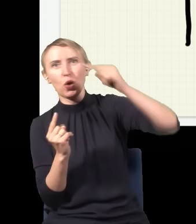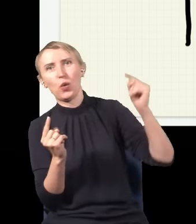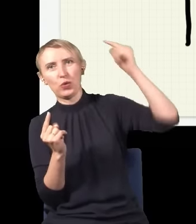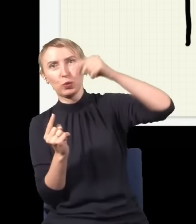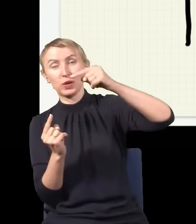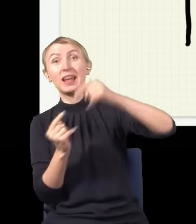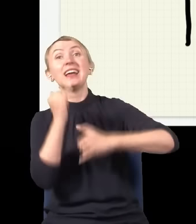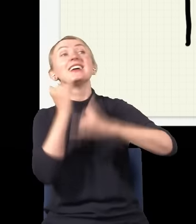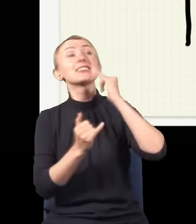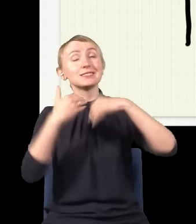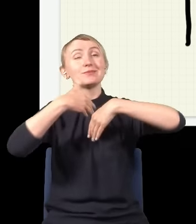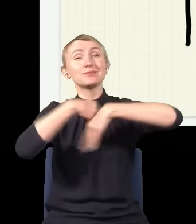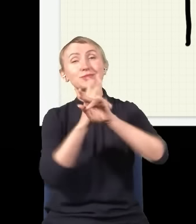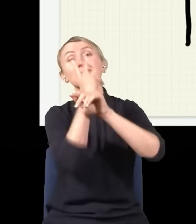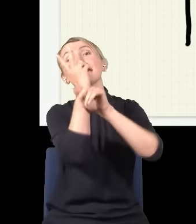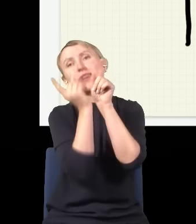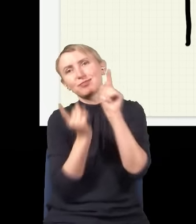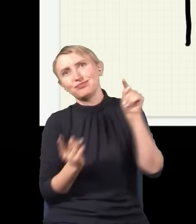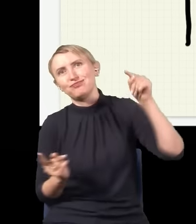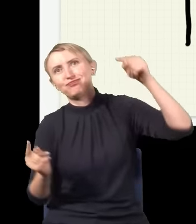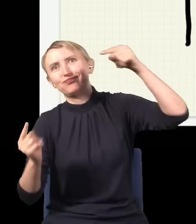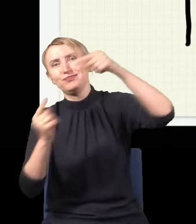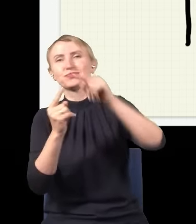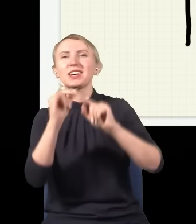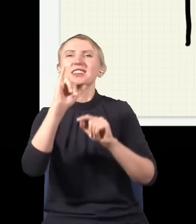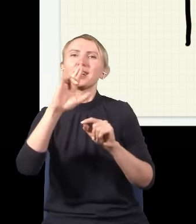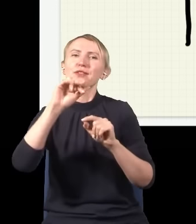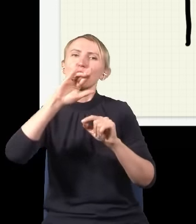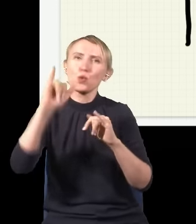I dopiero te dwie połowy się nakładają, interferują, czyli te dwie fale się ze sobą składają,